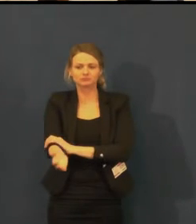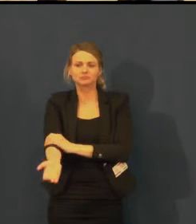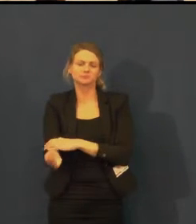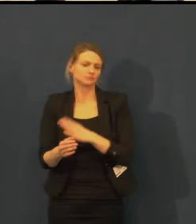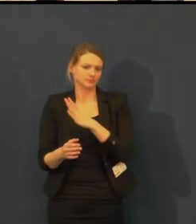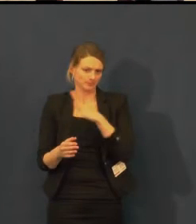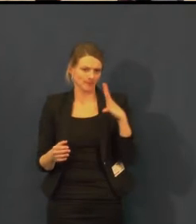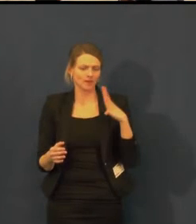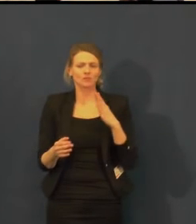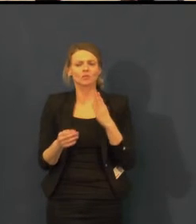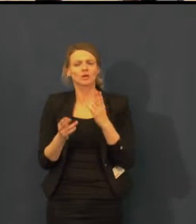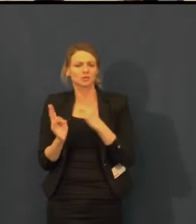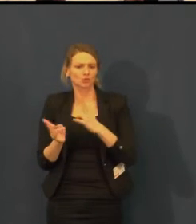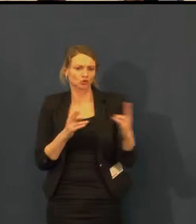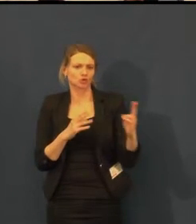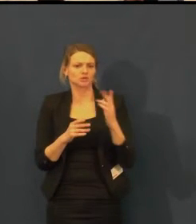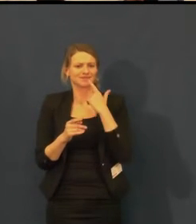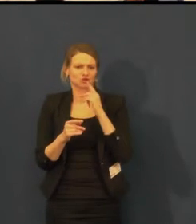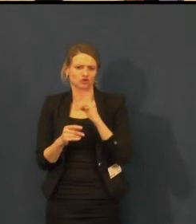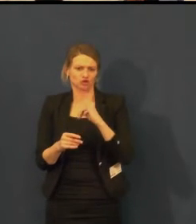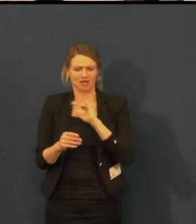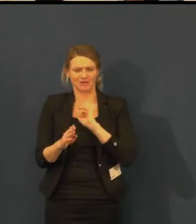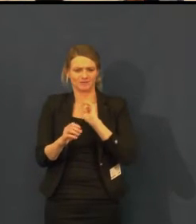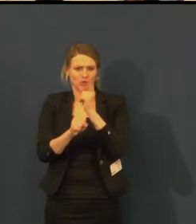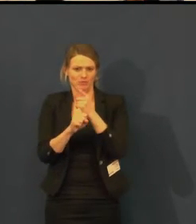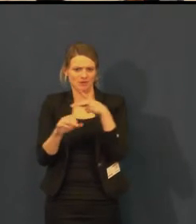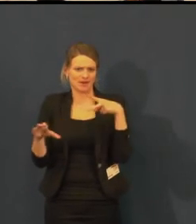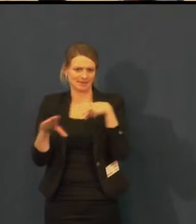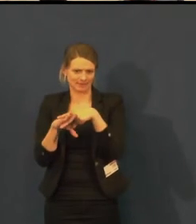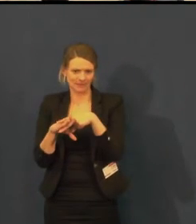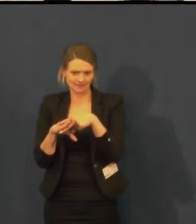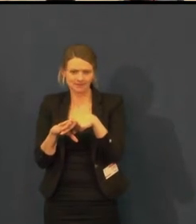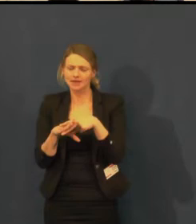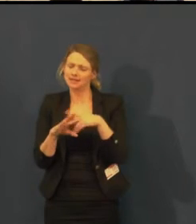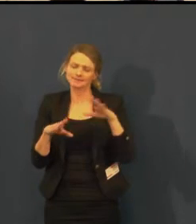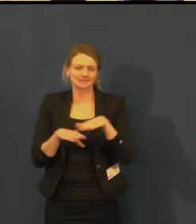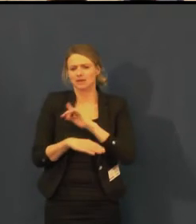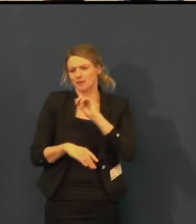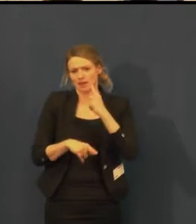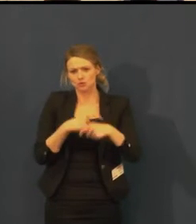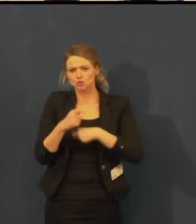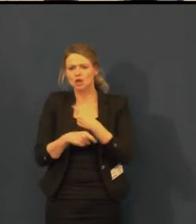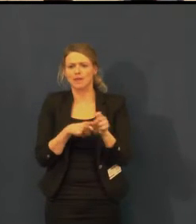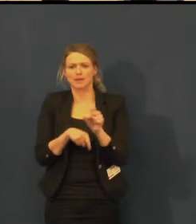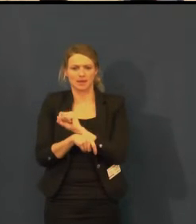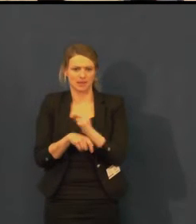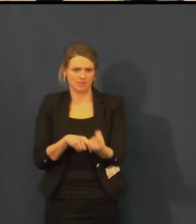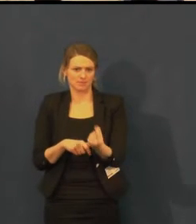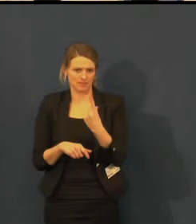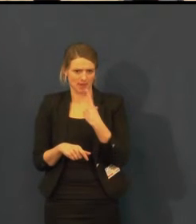Rezervace probíhá samozřejmě nejlépe asi přes e-mail.